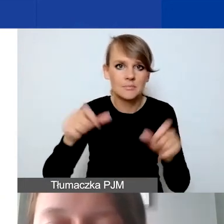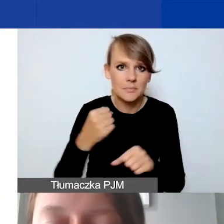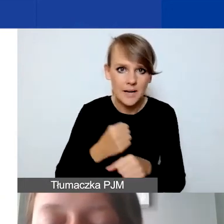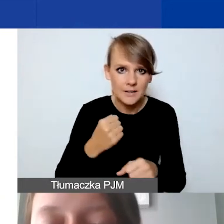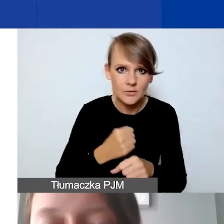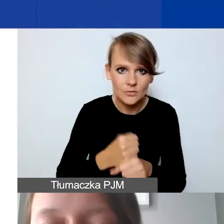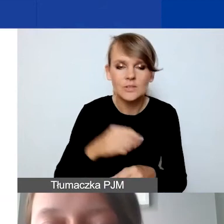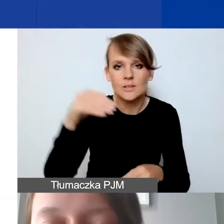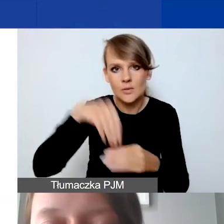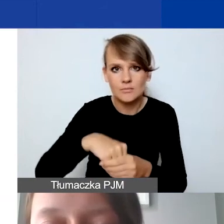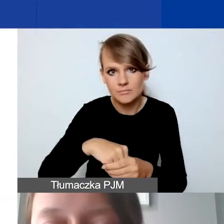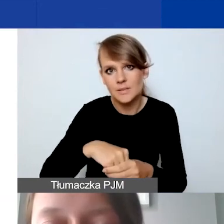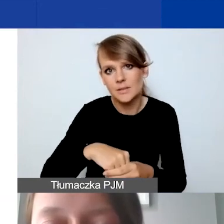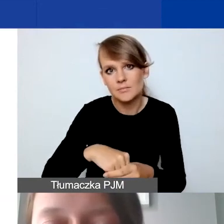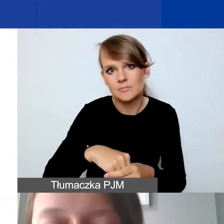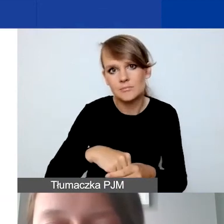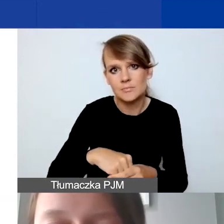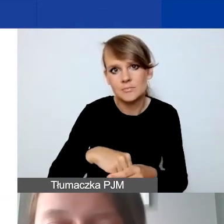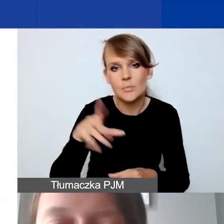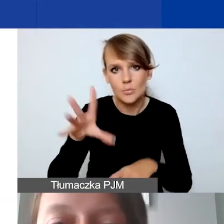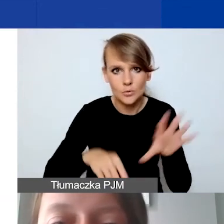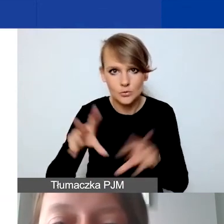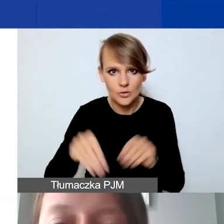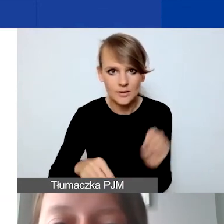określanych w budżecie.